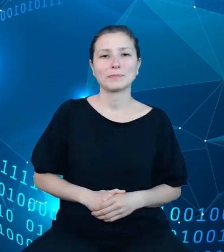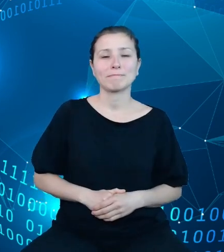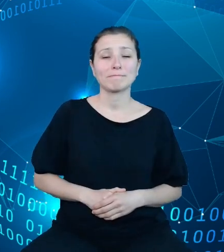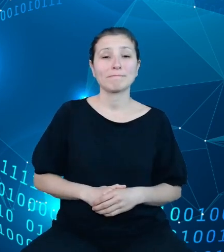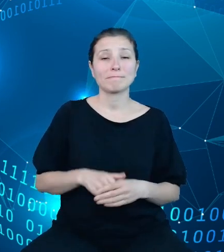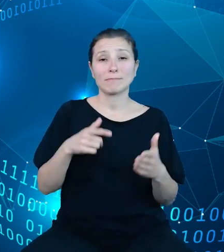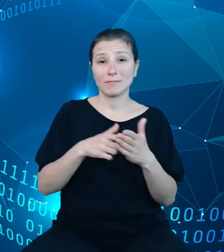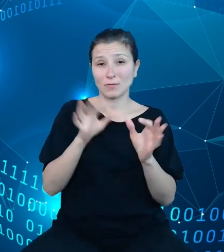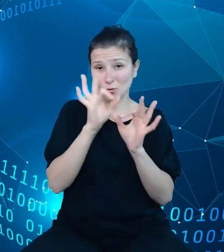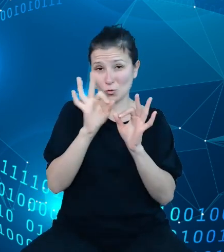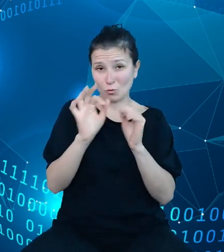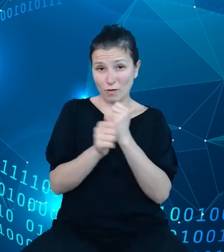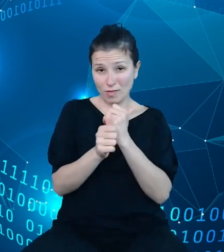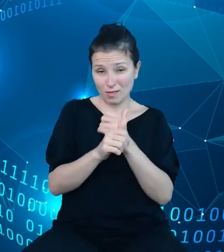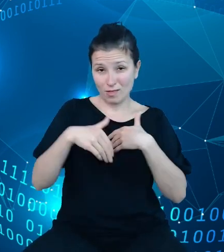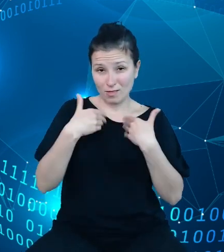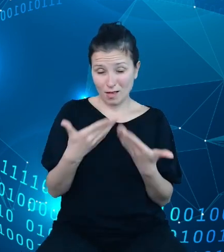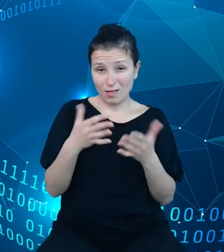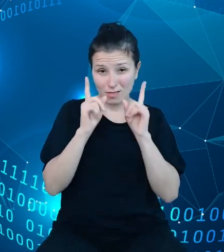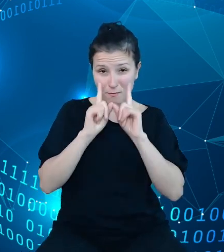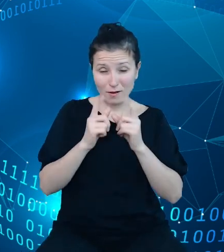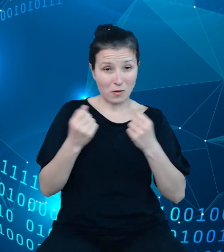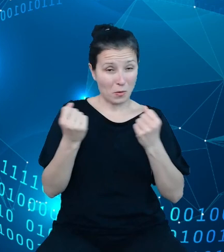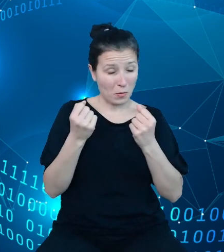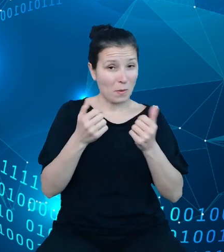naprawdę bardzo duże pole do analiz dla zainteresowanych.